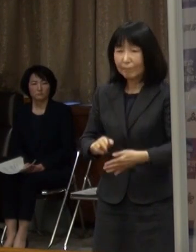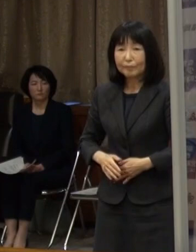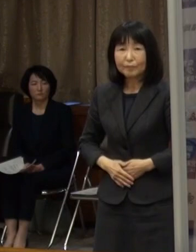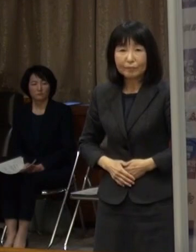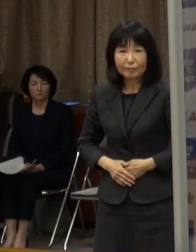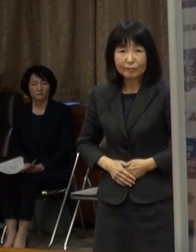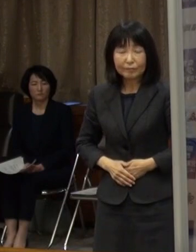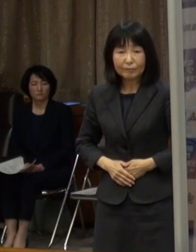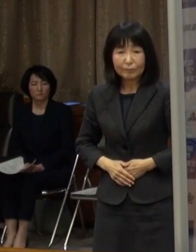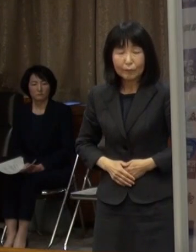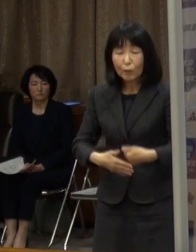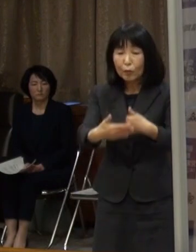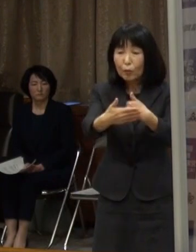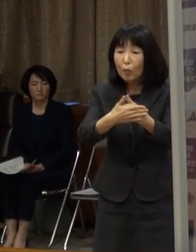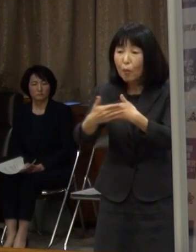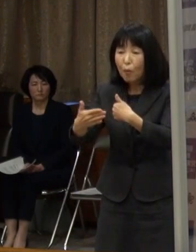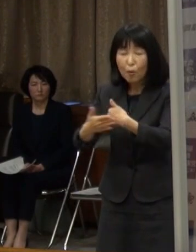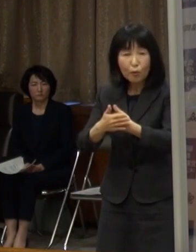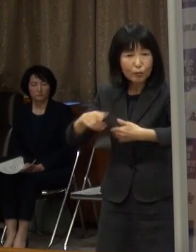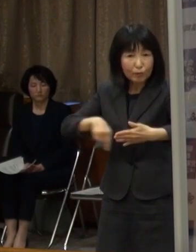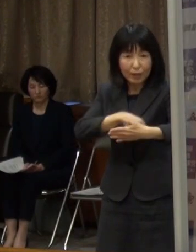協力要請の内容です